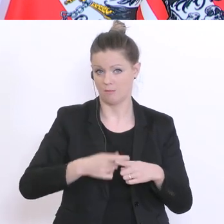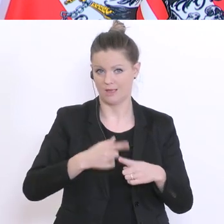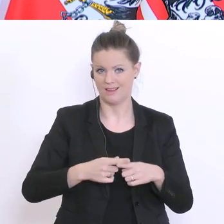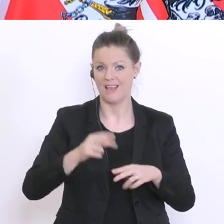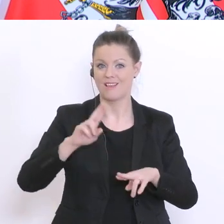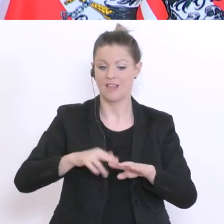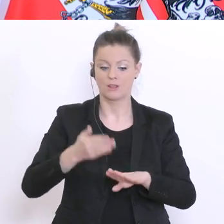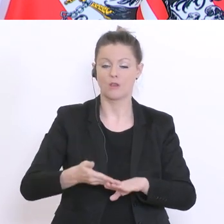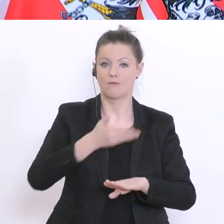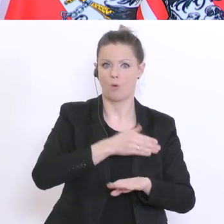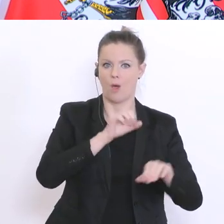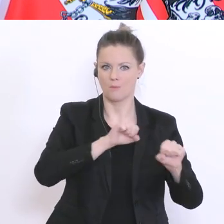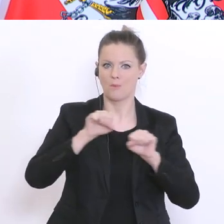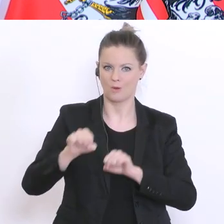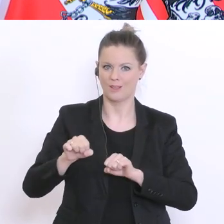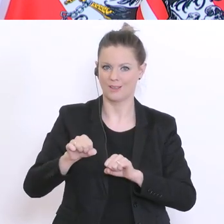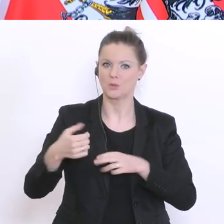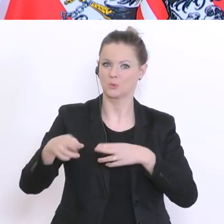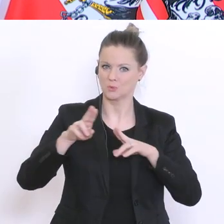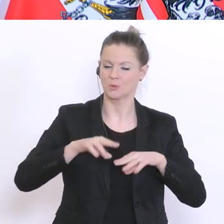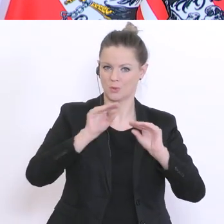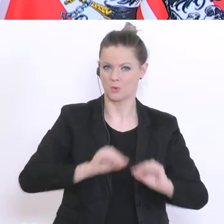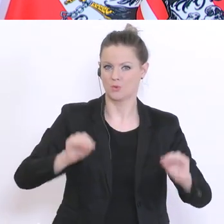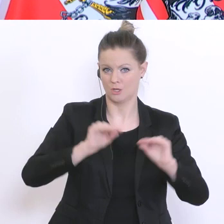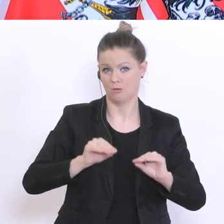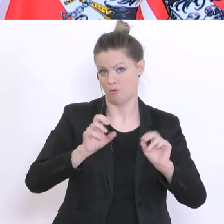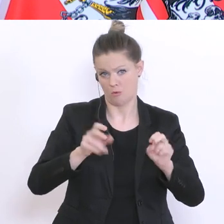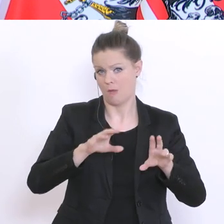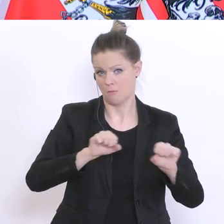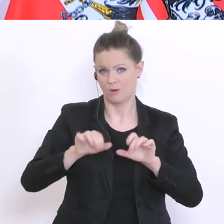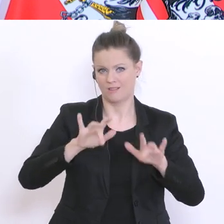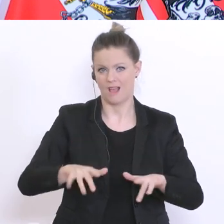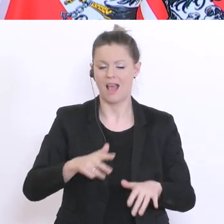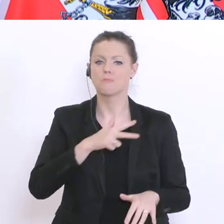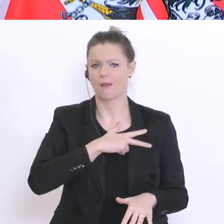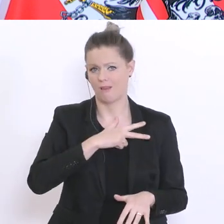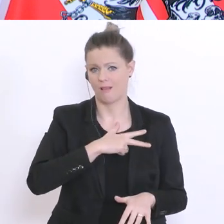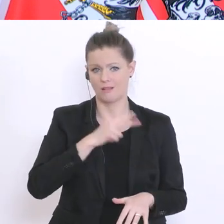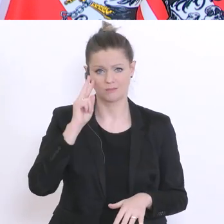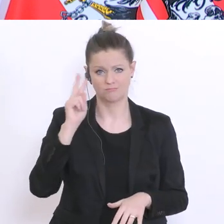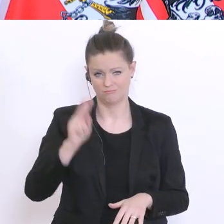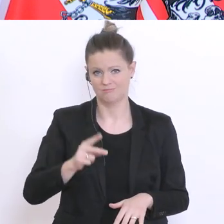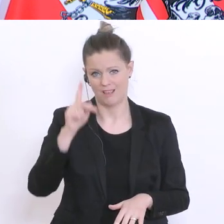vorher eine Möglichkeit gibt, gibt`s vorher eine Möglichkeit zum Unterricht zu kommen, aber realistisch gesehen glaube ich, sollte man den April einplanen.